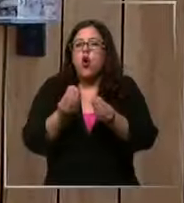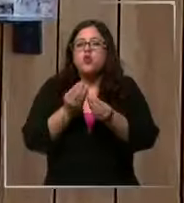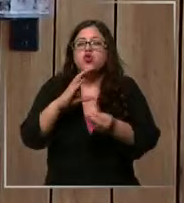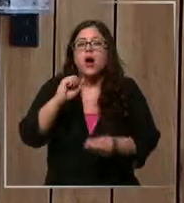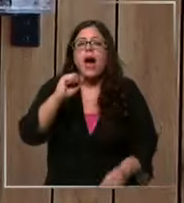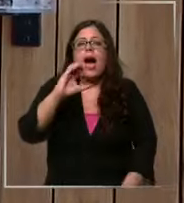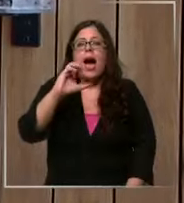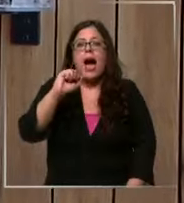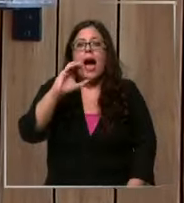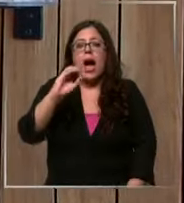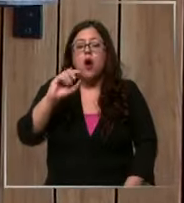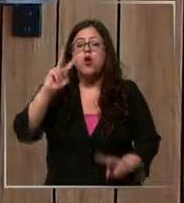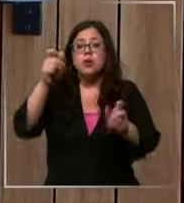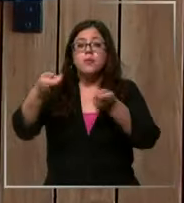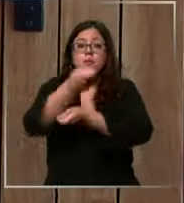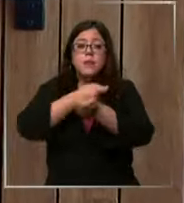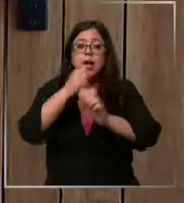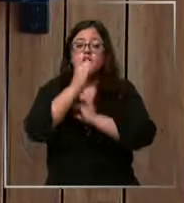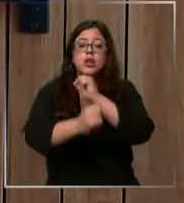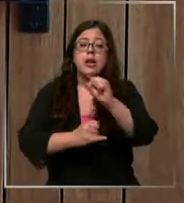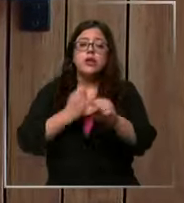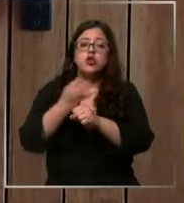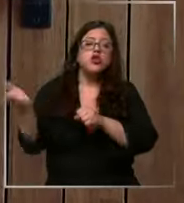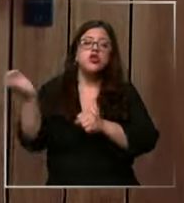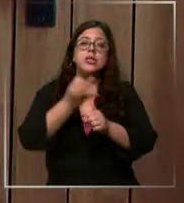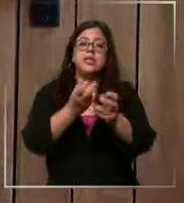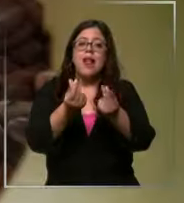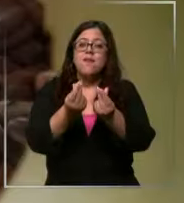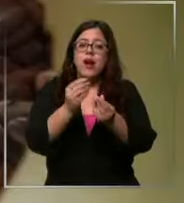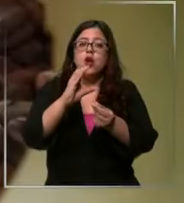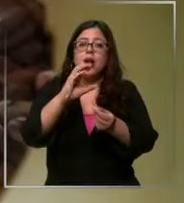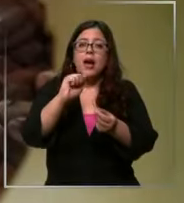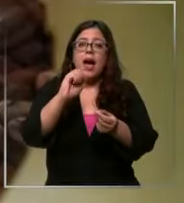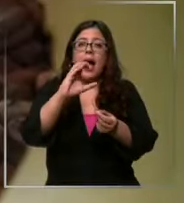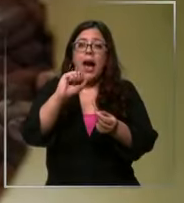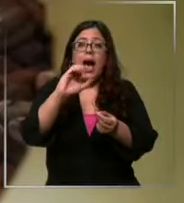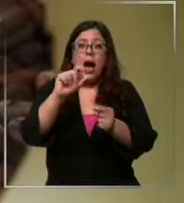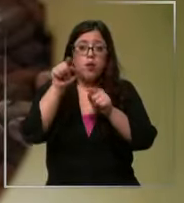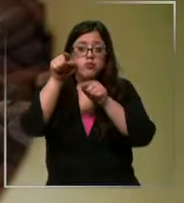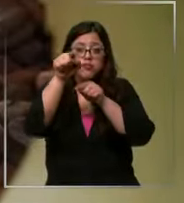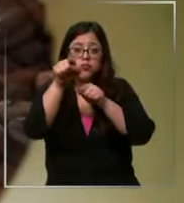el mercado internacional indica que el precio del cacao se encuentra en el alza más importante de